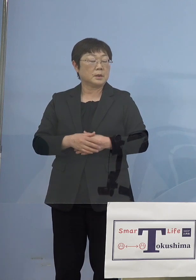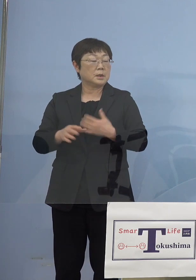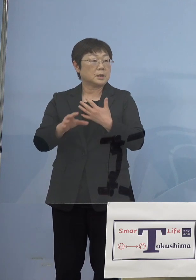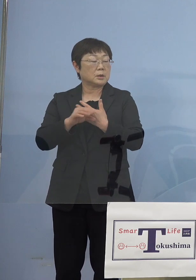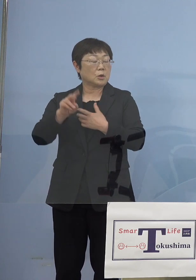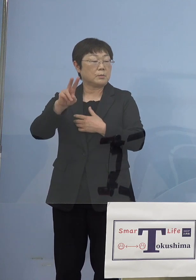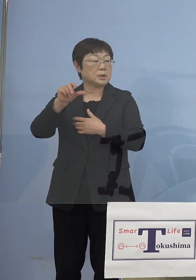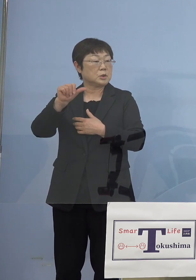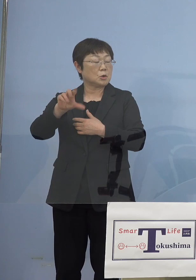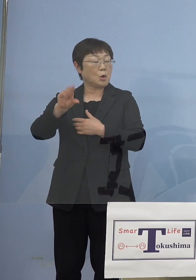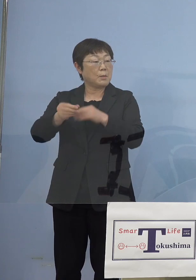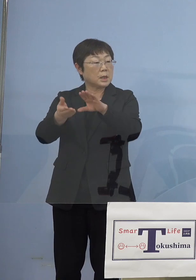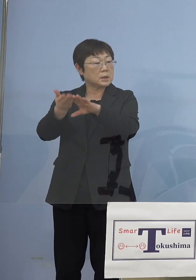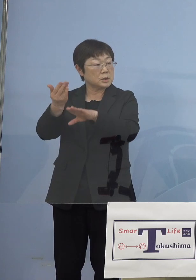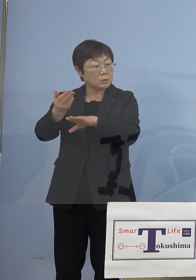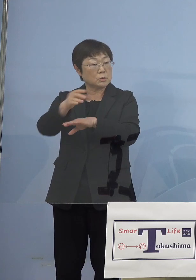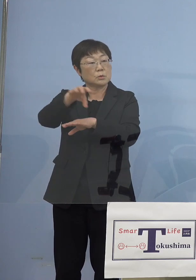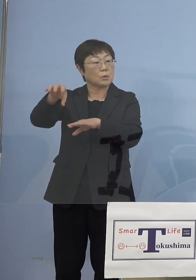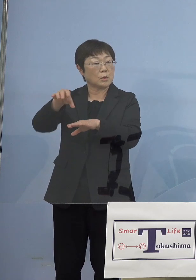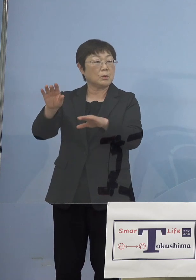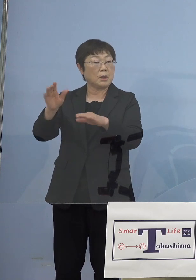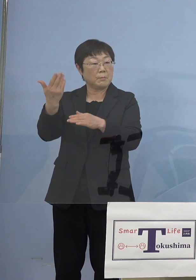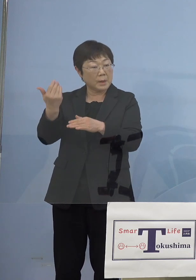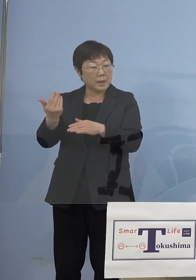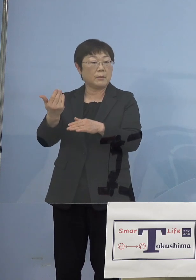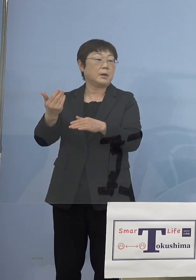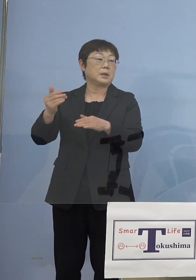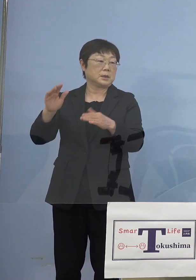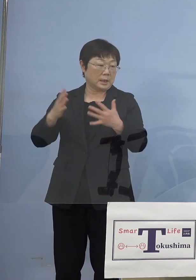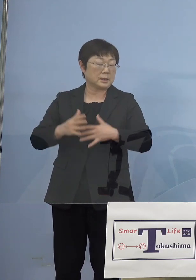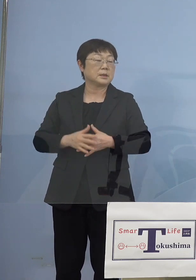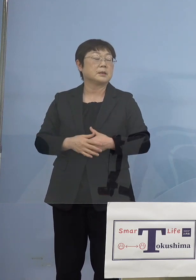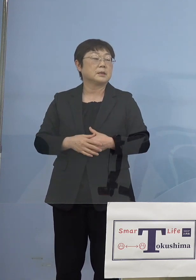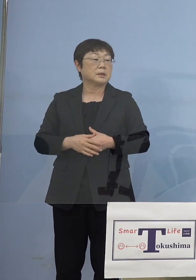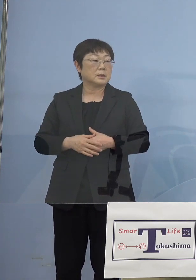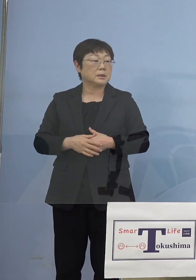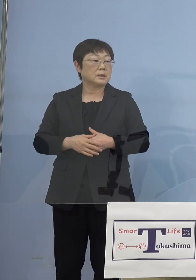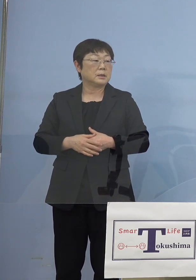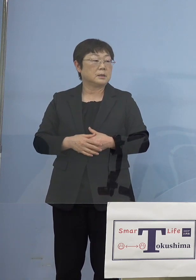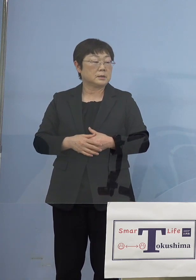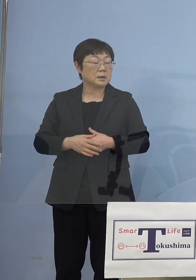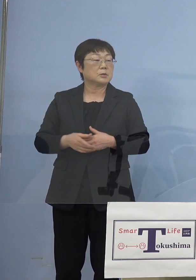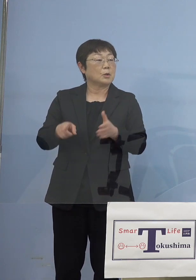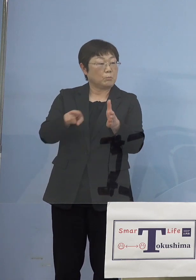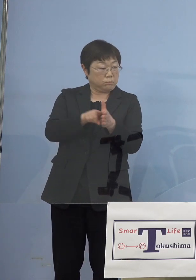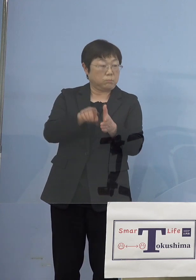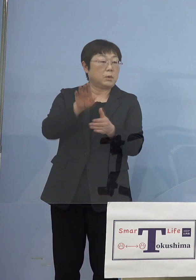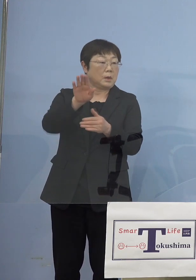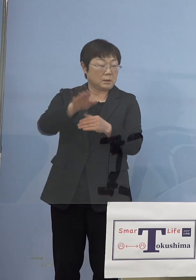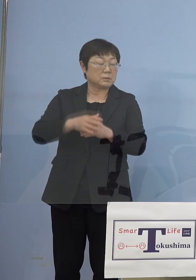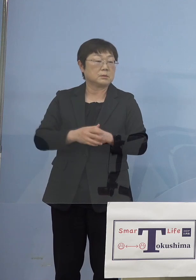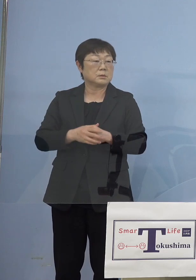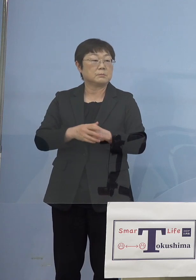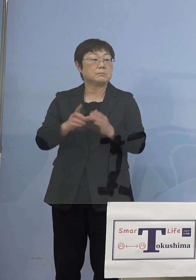って前なかったんですけど 前あったんですけど大規模な方ですね そうしたものが例えば入ってくる とかそういった場合については